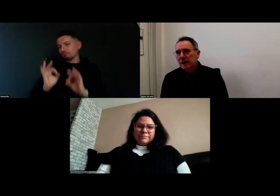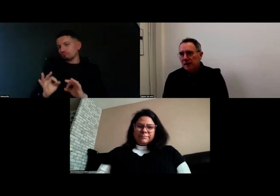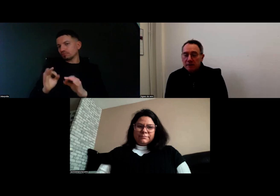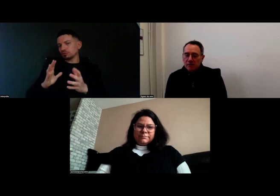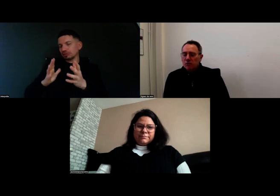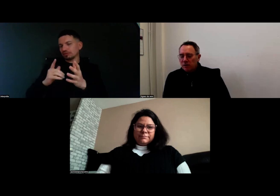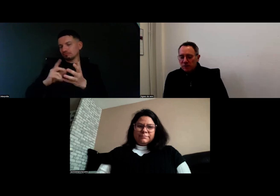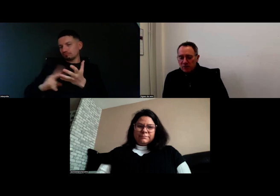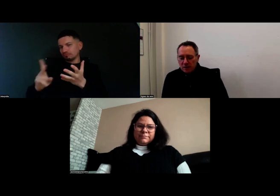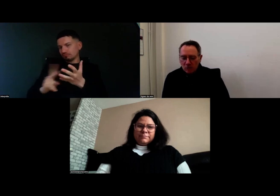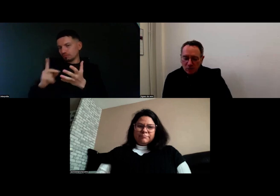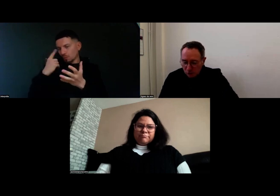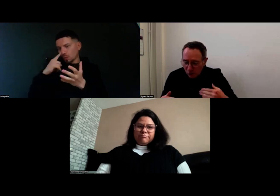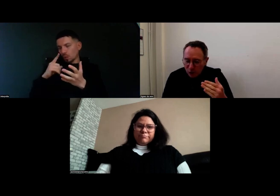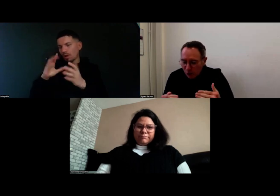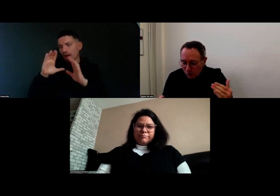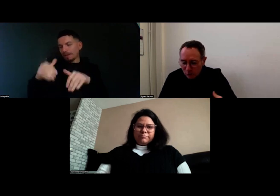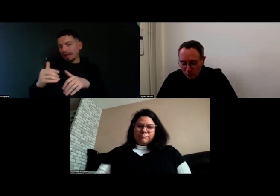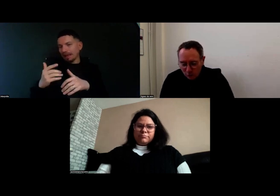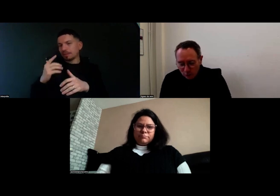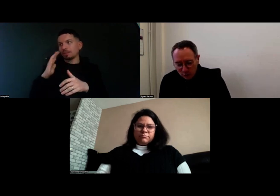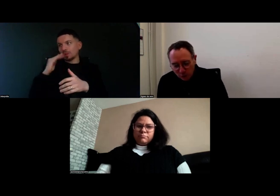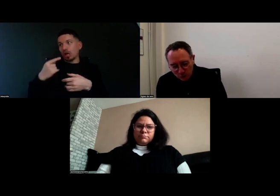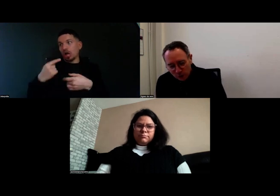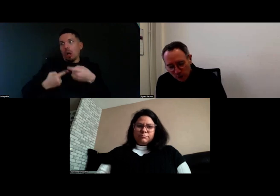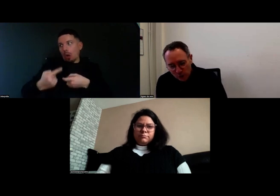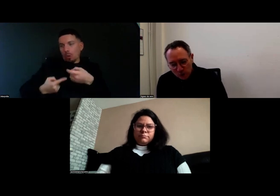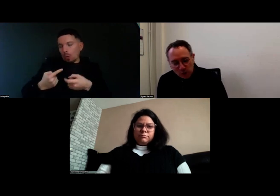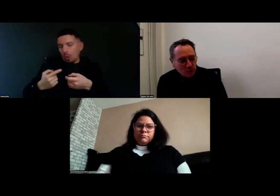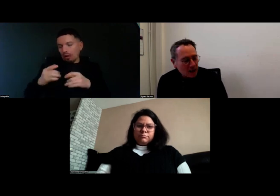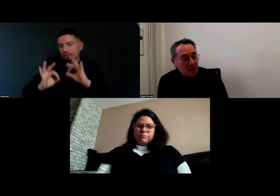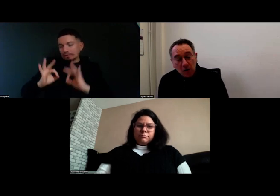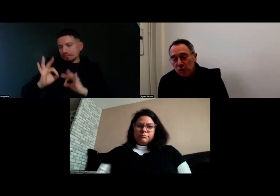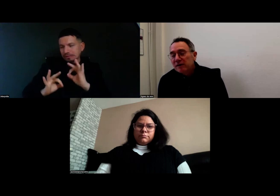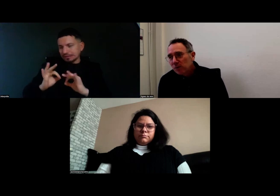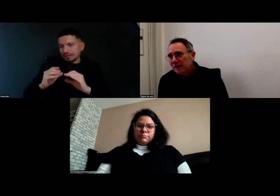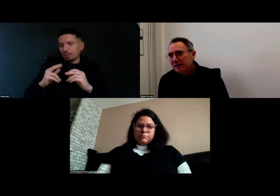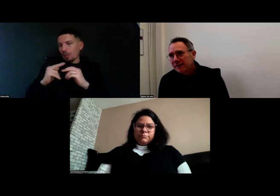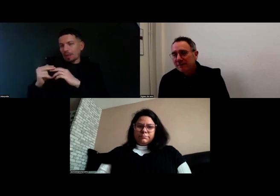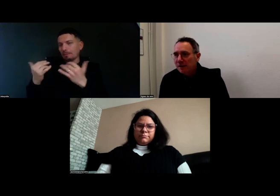et qui seront unifiées aussi. On est encore en cours de montage, alors c'est monté en fait,